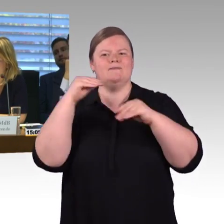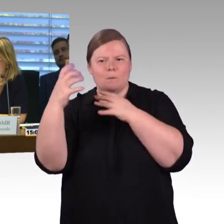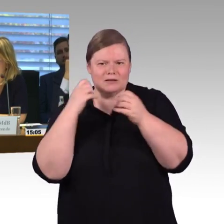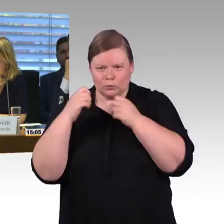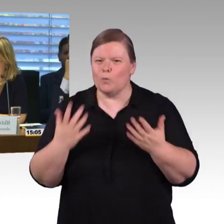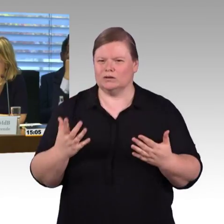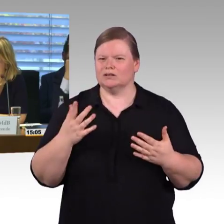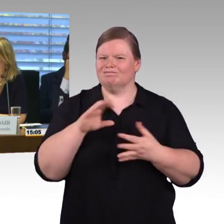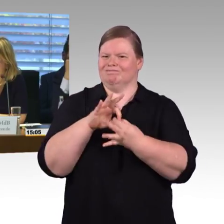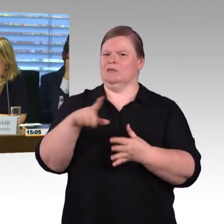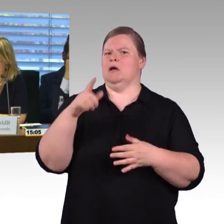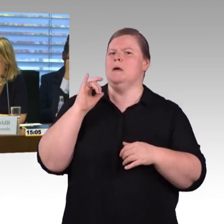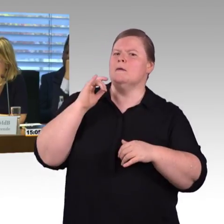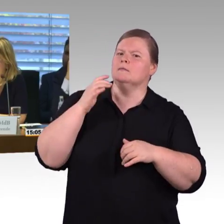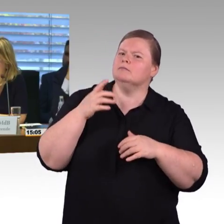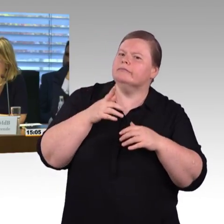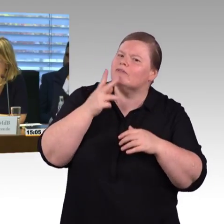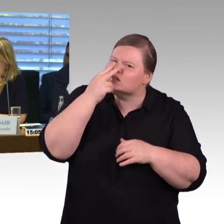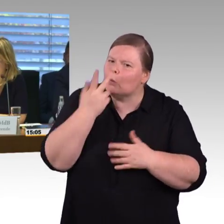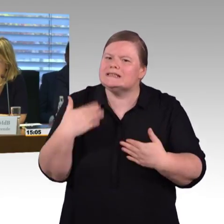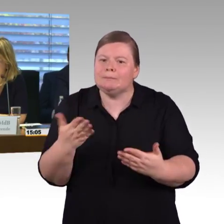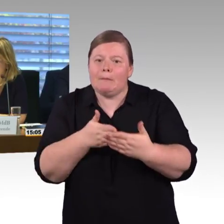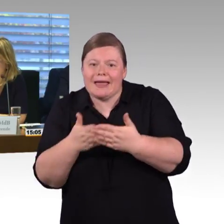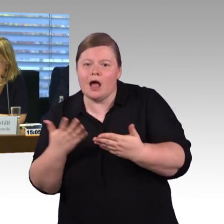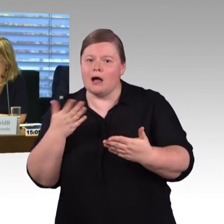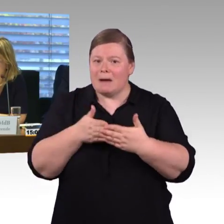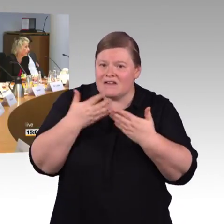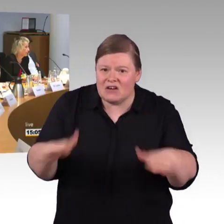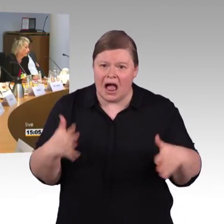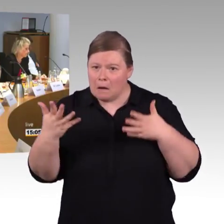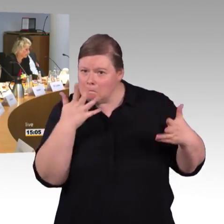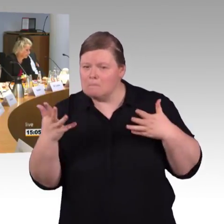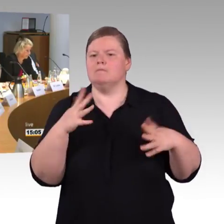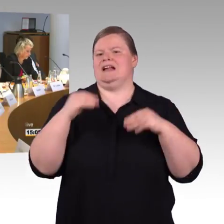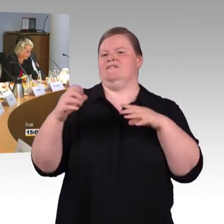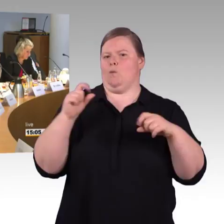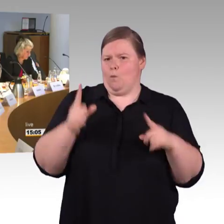(Rednerwechsel) Ich wollte nochmal auf meine Frage zurück kommen an Frau Engel-Kuhn was die engen Züge betrifft.